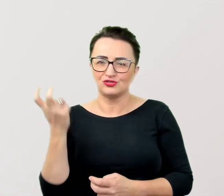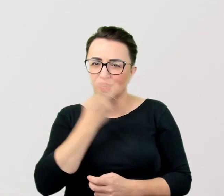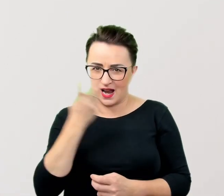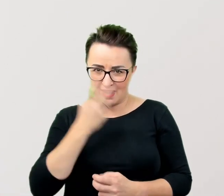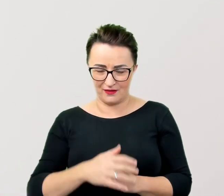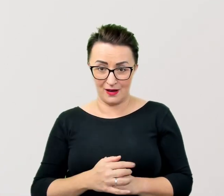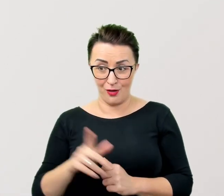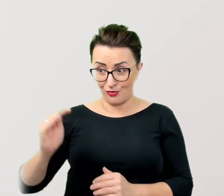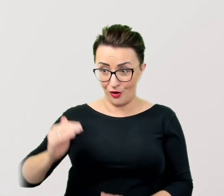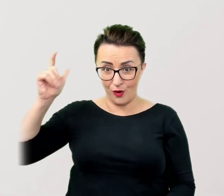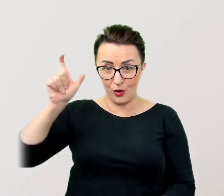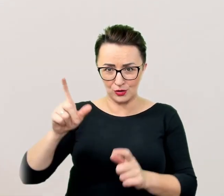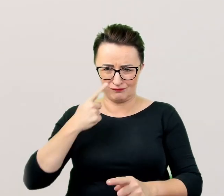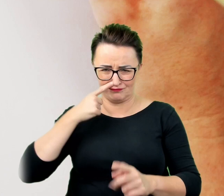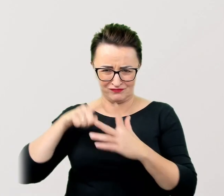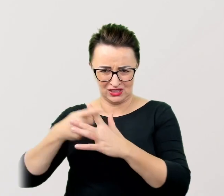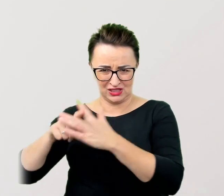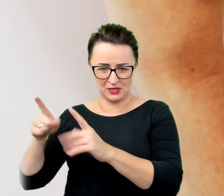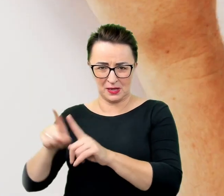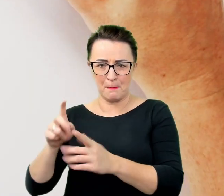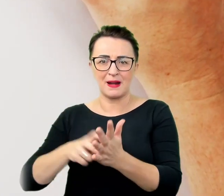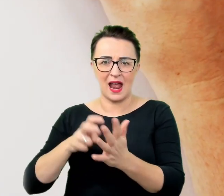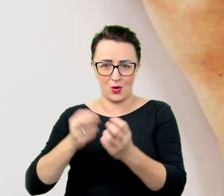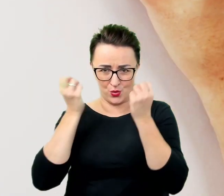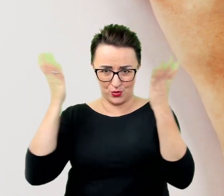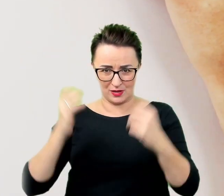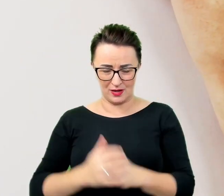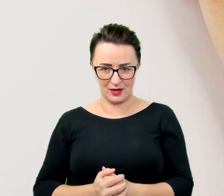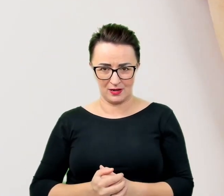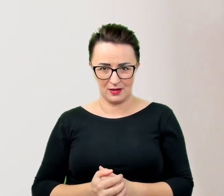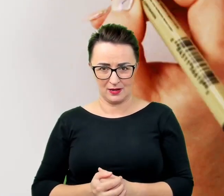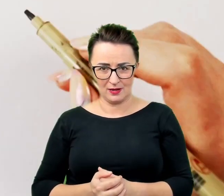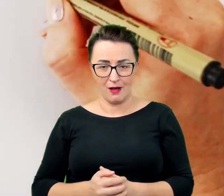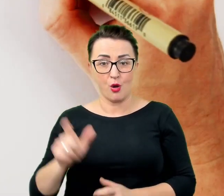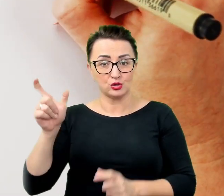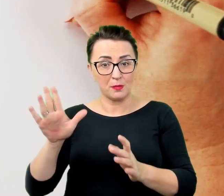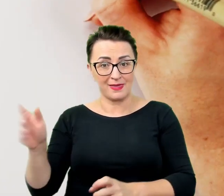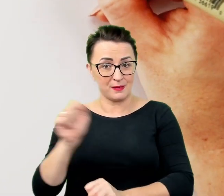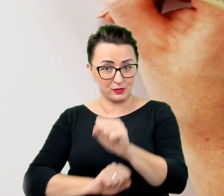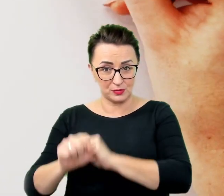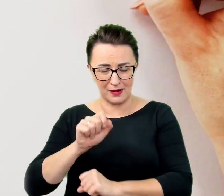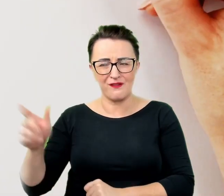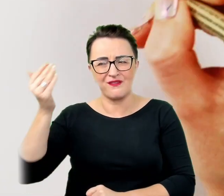Osoba z niepełnosprawnością często wie, że wyróżnia się w tłumie i nie potrzebuje, żeby jej o tym przypominać.